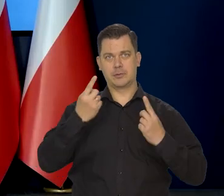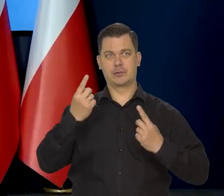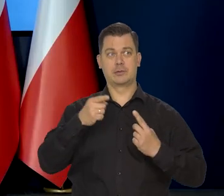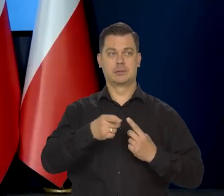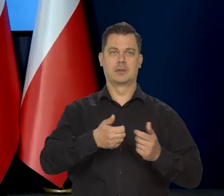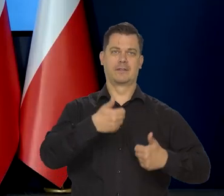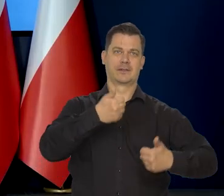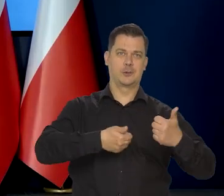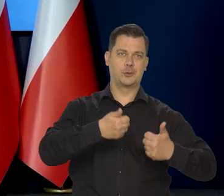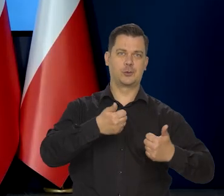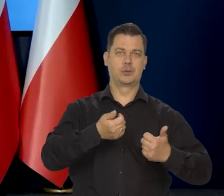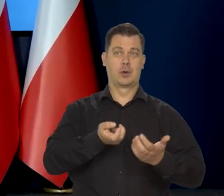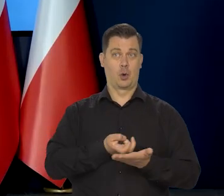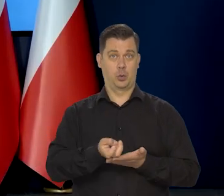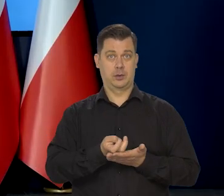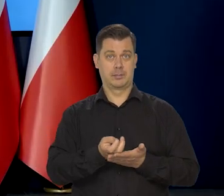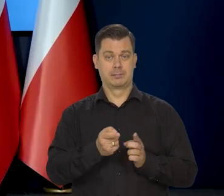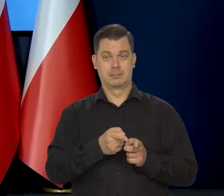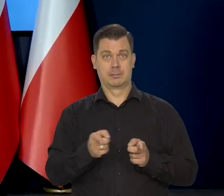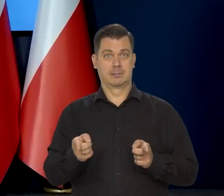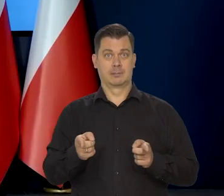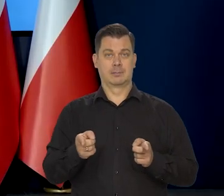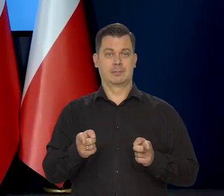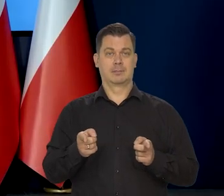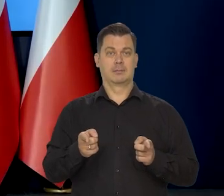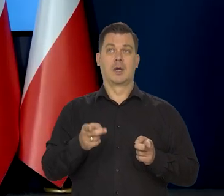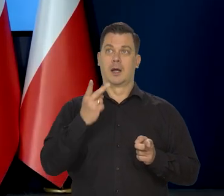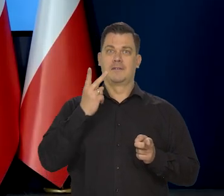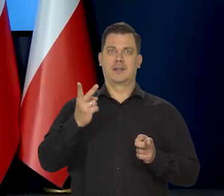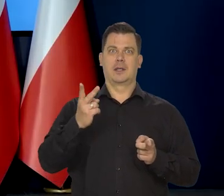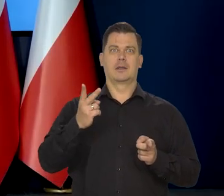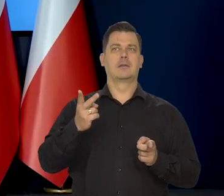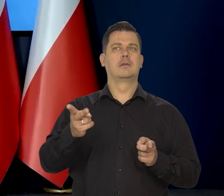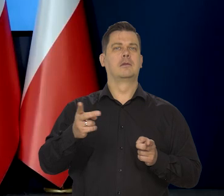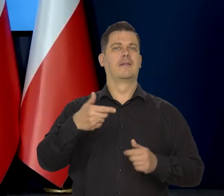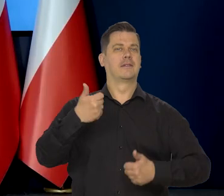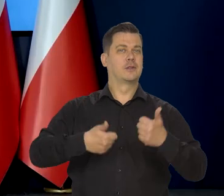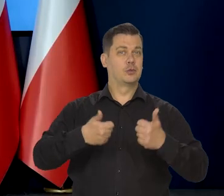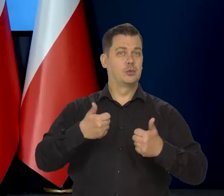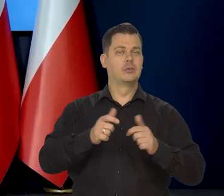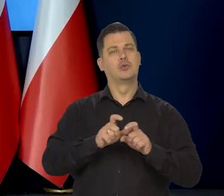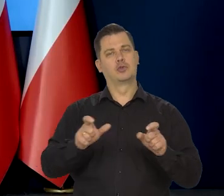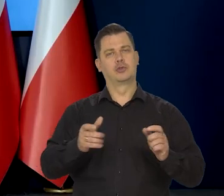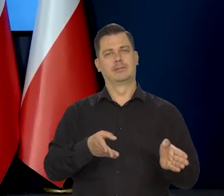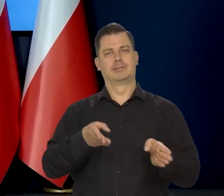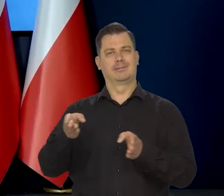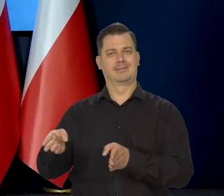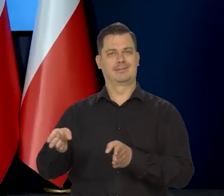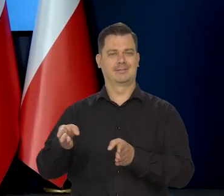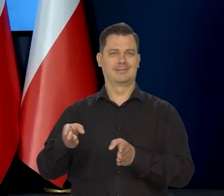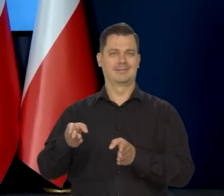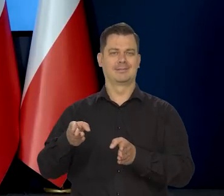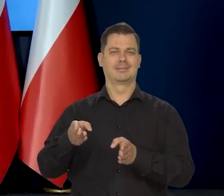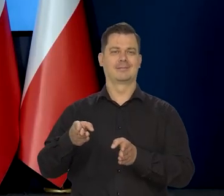znaczy, będzie widoczny w danych za styczeń, czy może znaczy i,